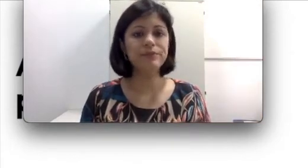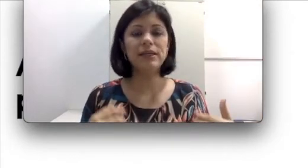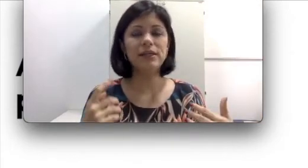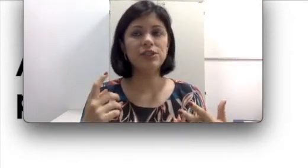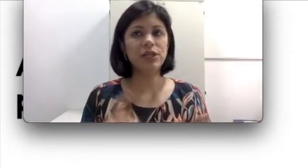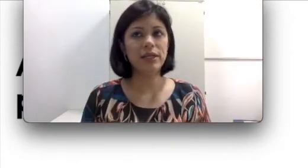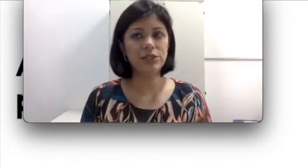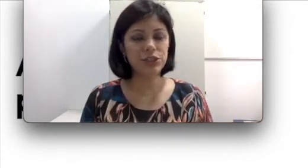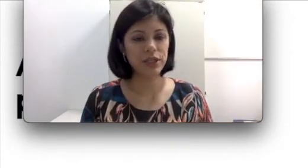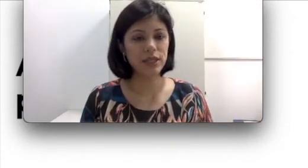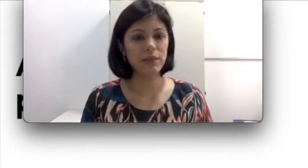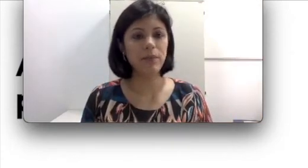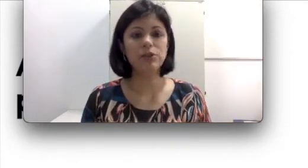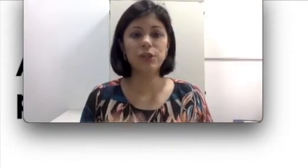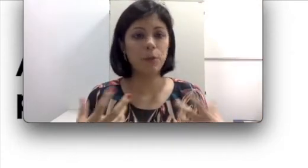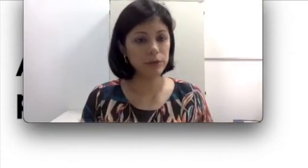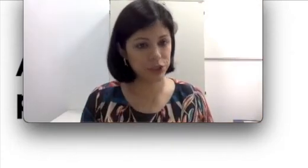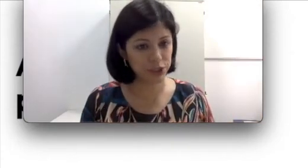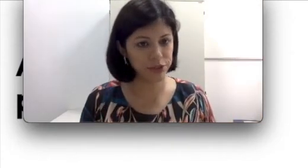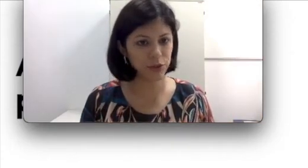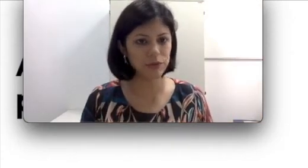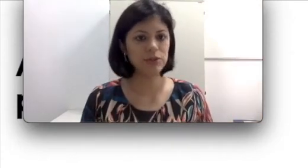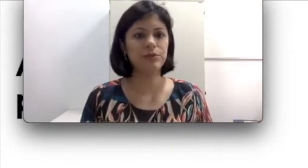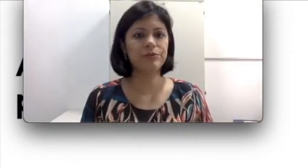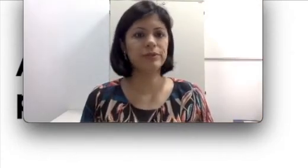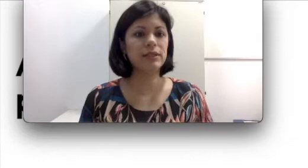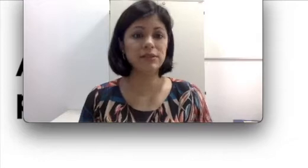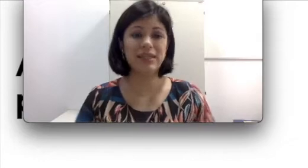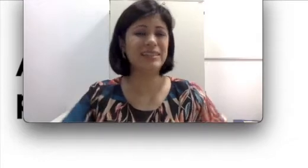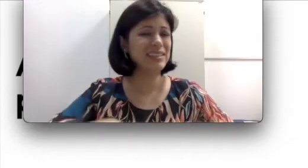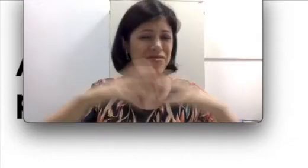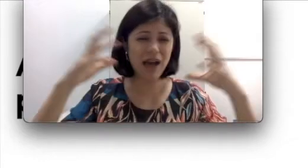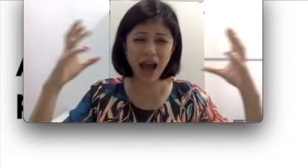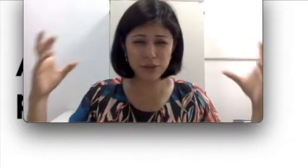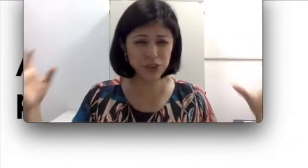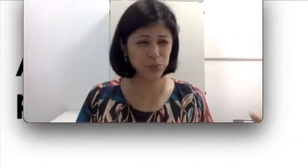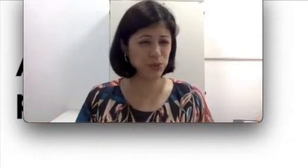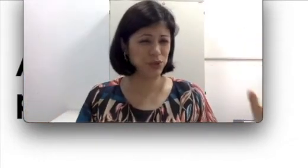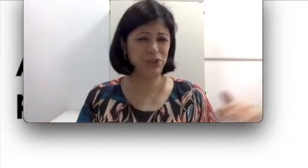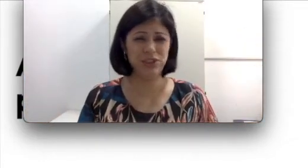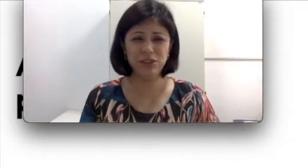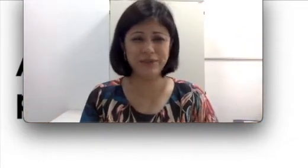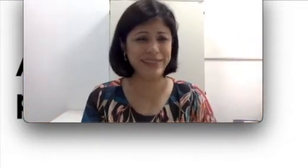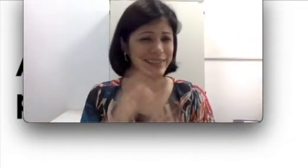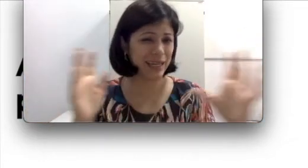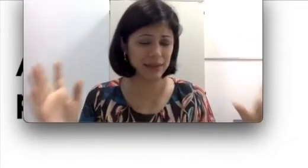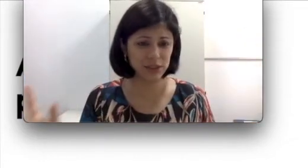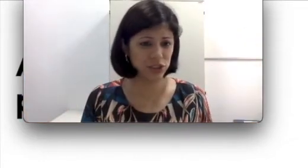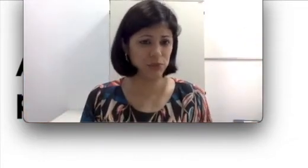tem gente que pode ter uma otite como eu disse para vocês. Tem vários tipos de otite, dezenas